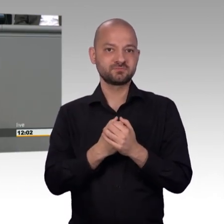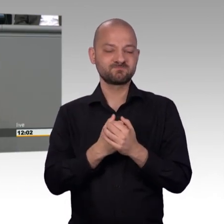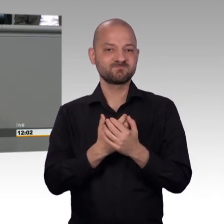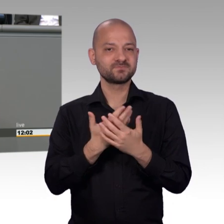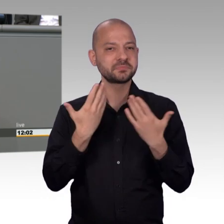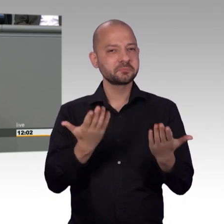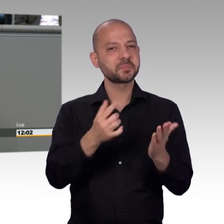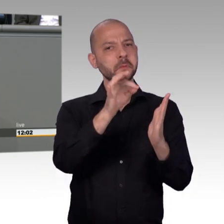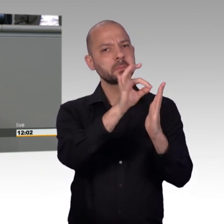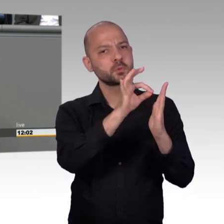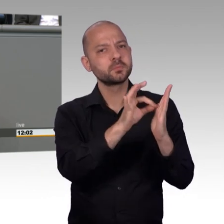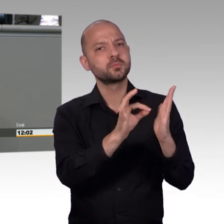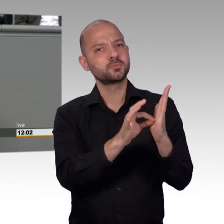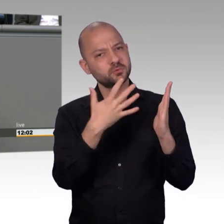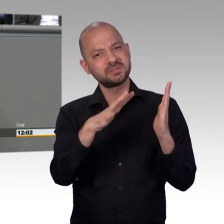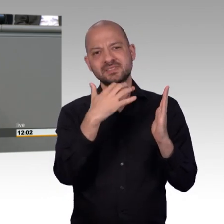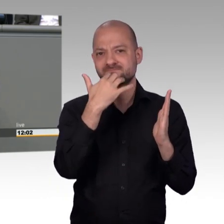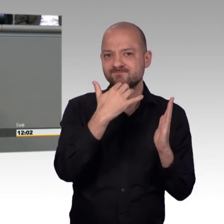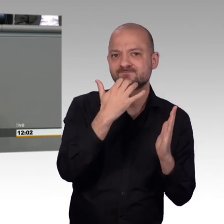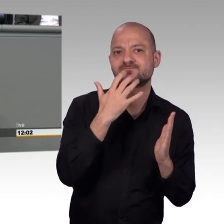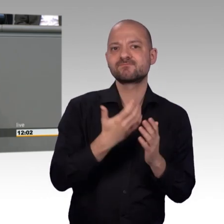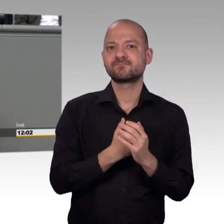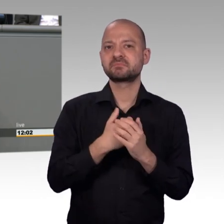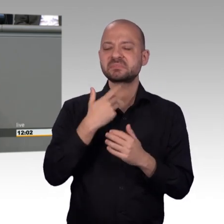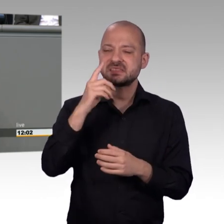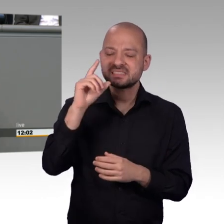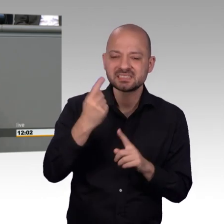Rechts dabei, die selbst zwielichtige, sozusagen Intentionen